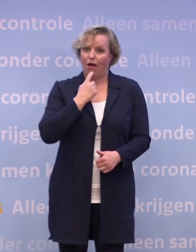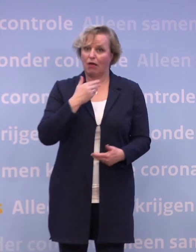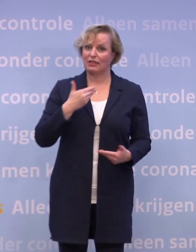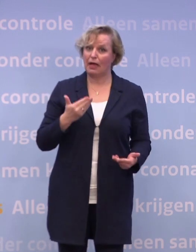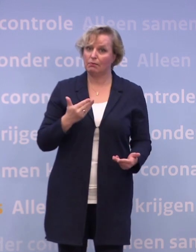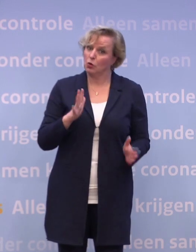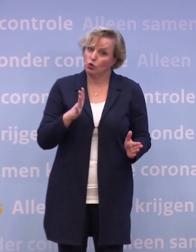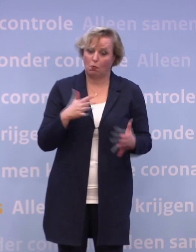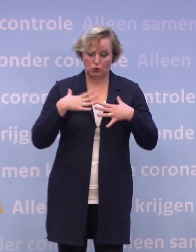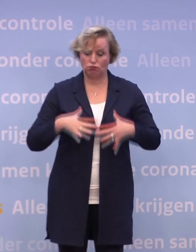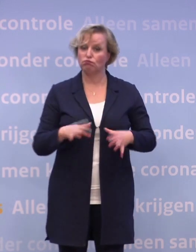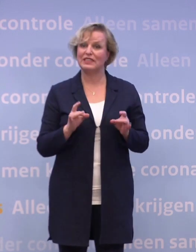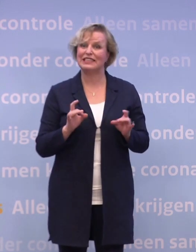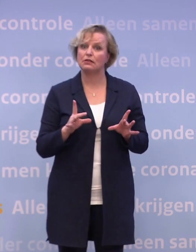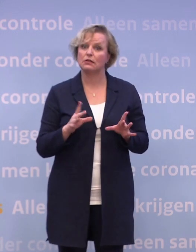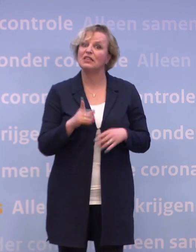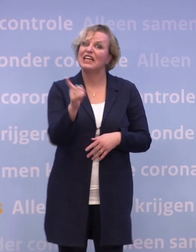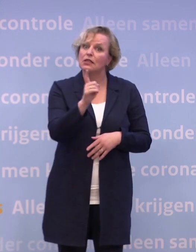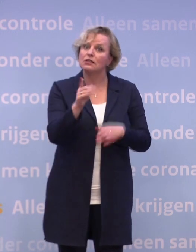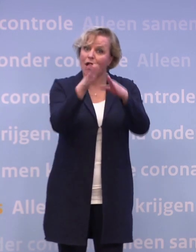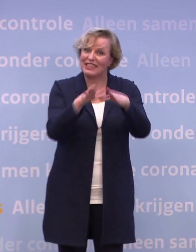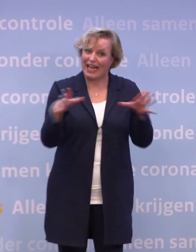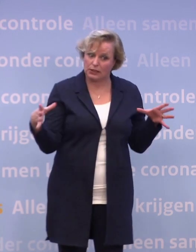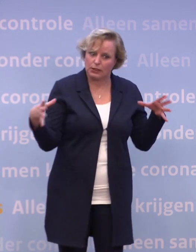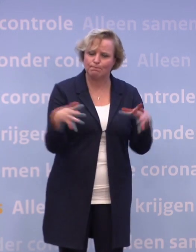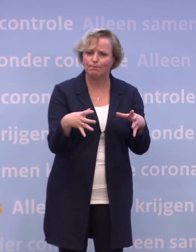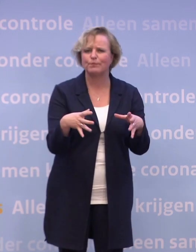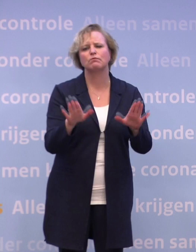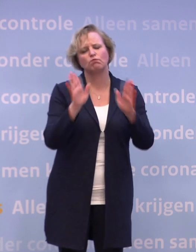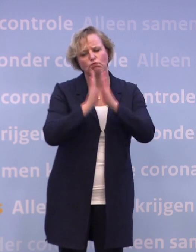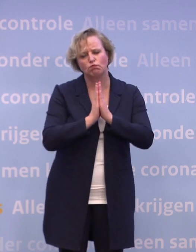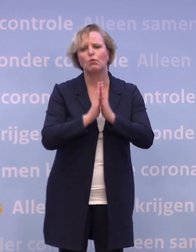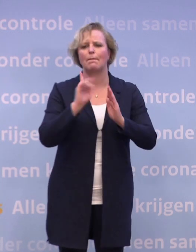Dus als je straks samen kerst viert, houd dan voldoende afstand.